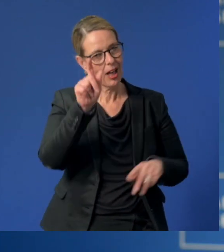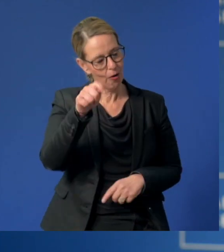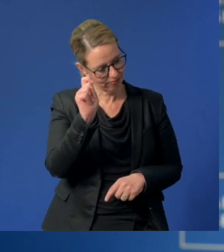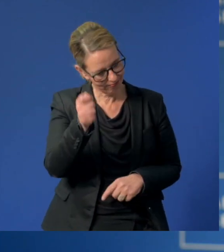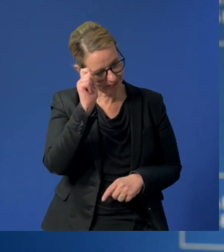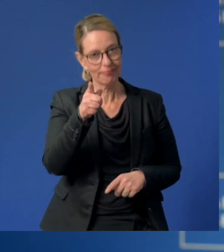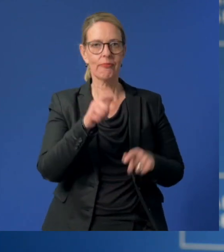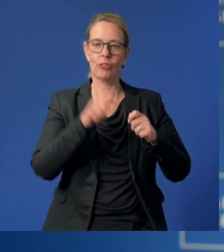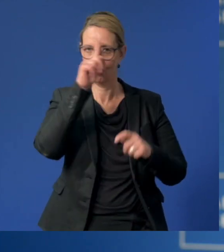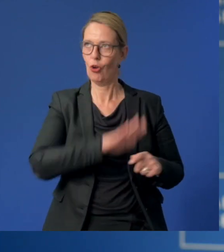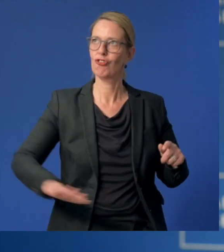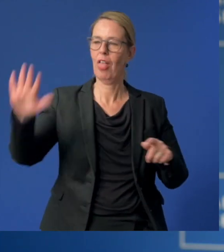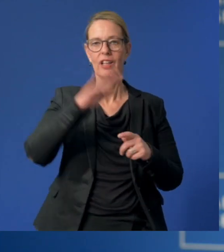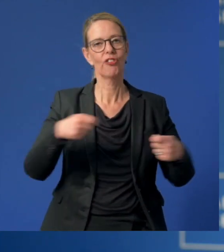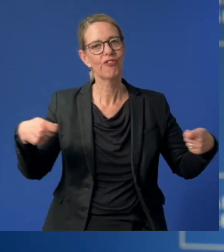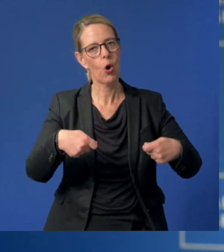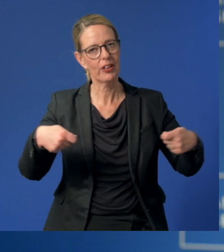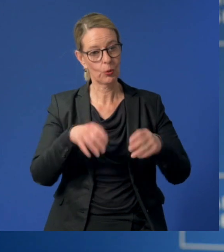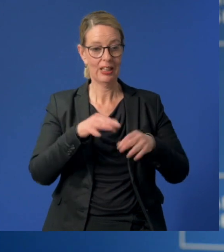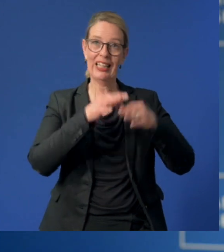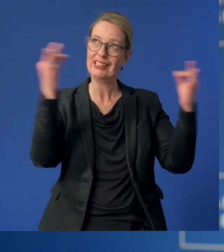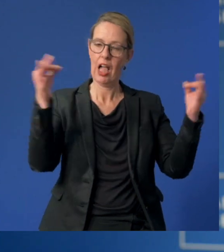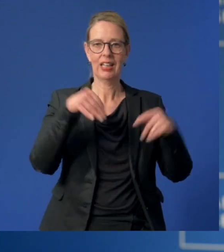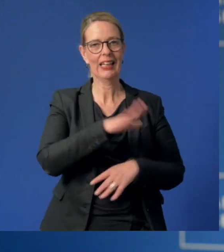mit der bundesweiten Förderung des Tages der Kinderbetreuung